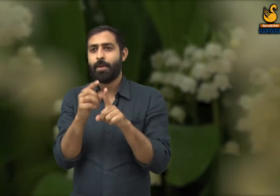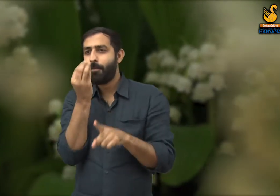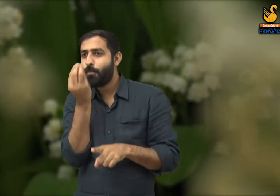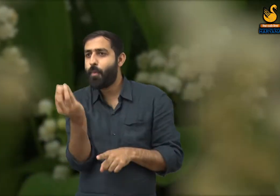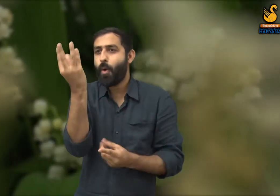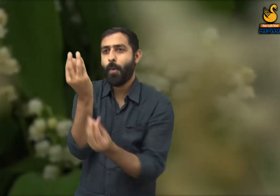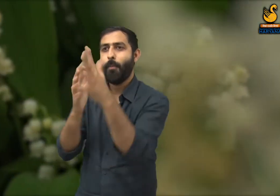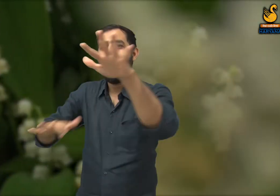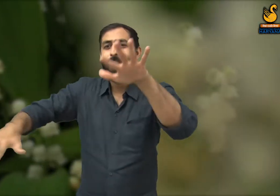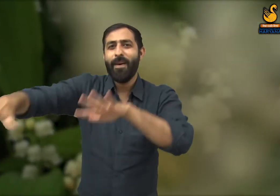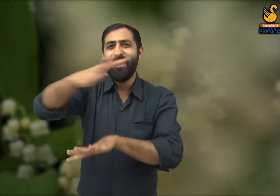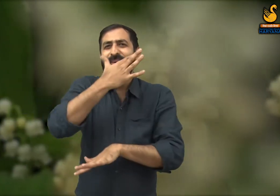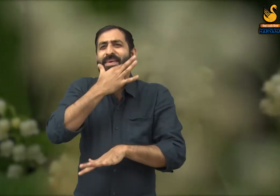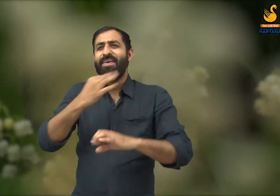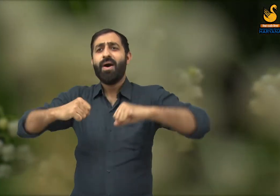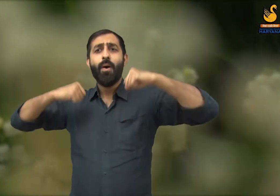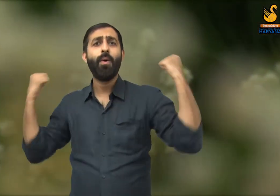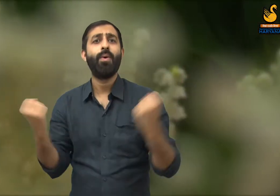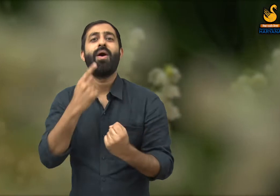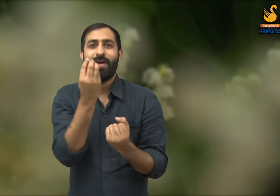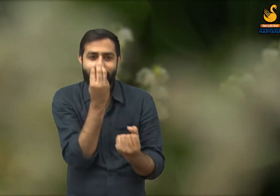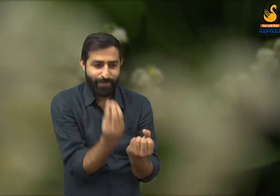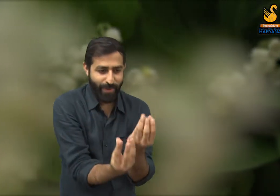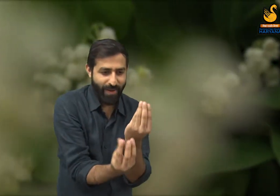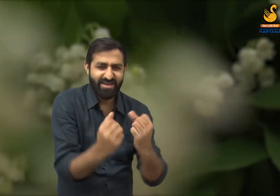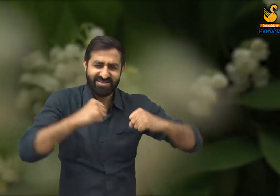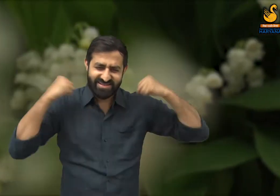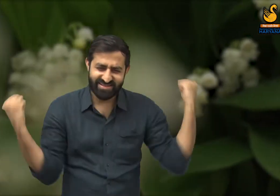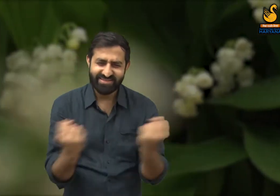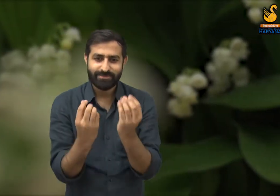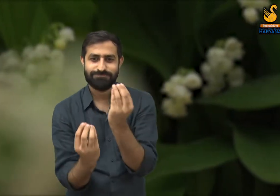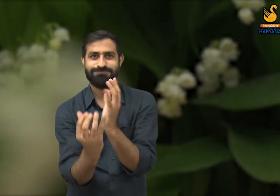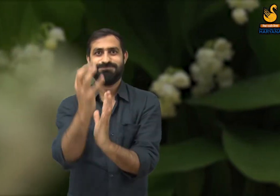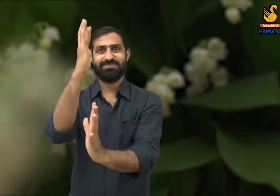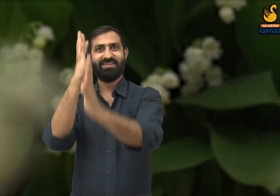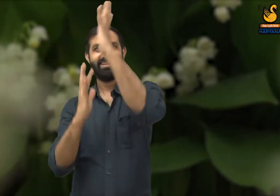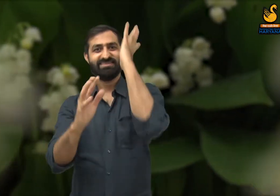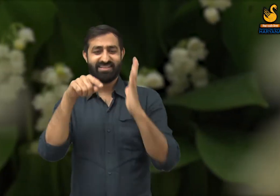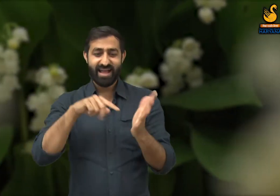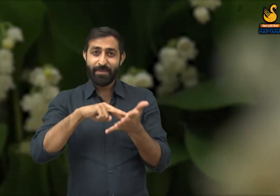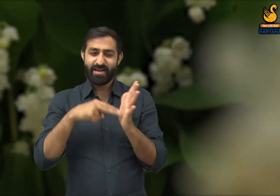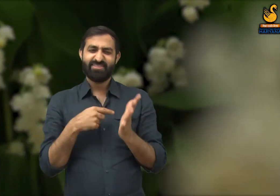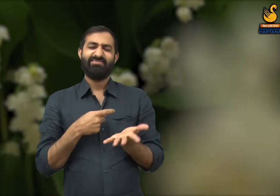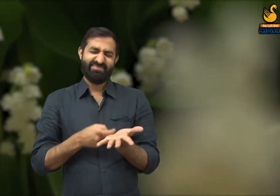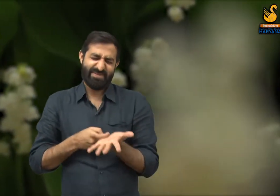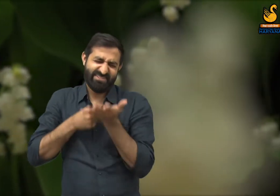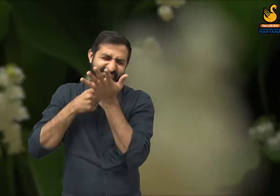उसी प्रकार बसंत ऋतु का जो सौंदर्य भी वह फूलों की मेहनत की वजह से है और उनकी मेहनत का भी सम्मान होना चाहिए.